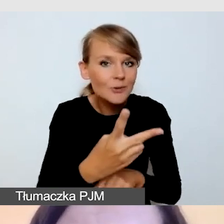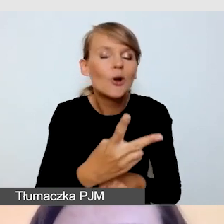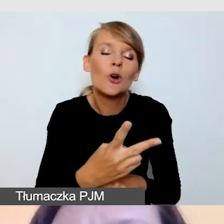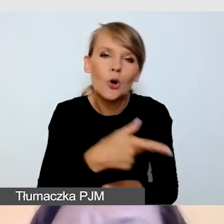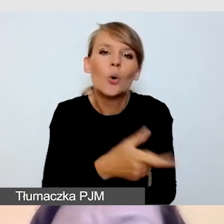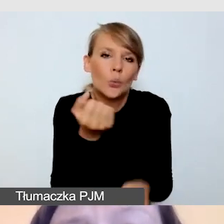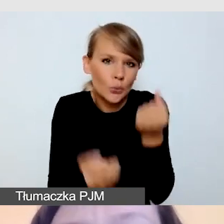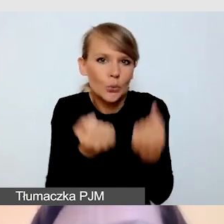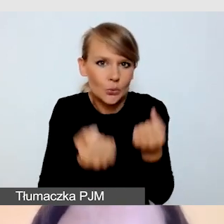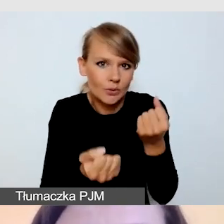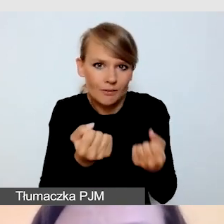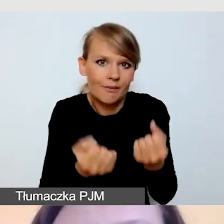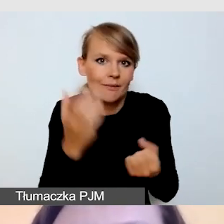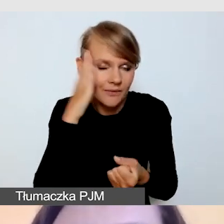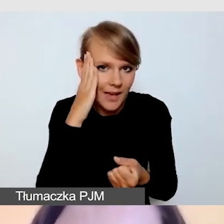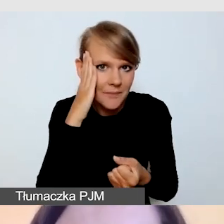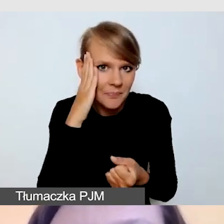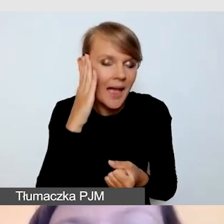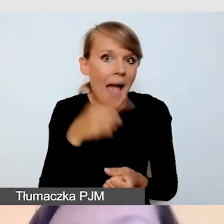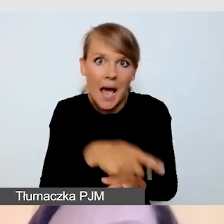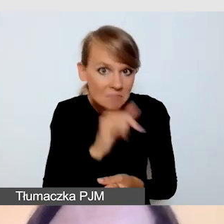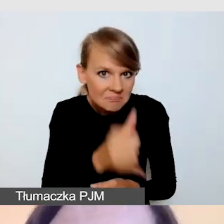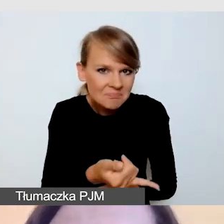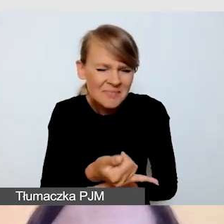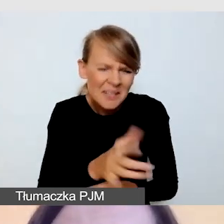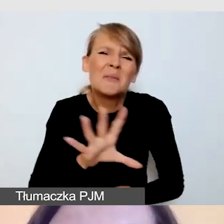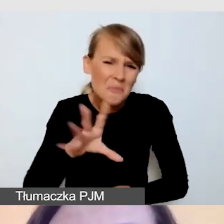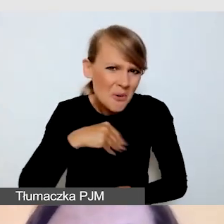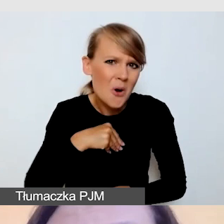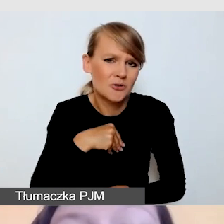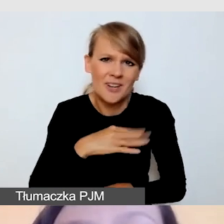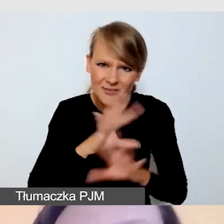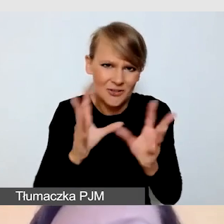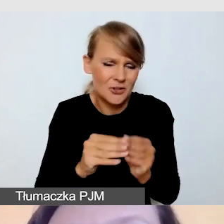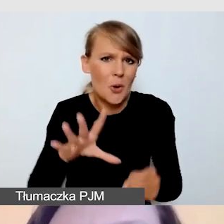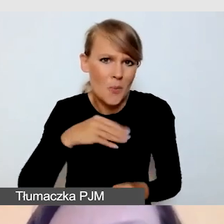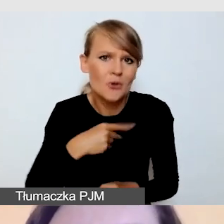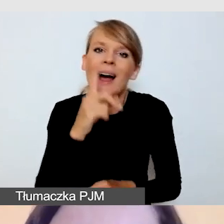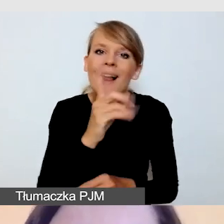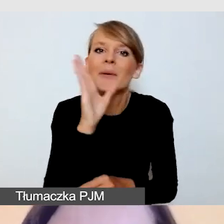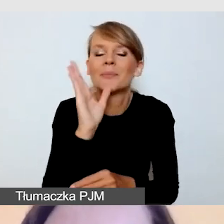Niemniej jednak będzie się to wiązało z kosztami, dodatkowymi kosztami. Zarówno musimy uwzględnić